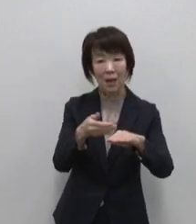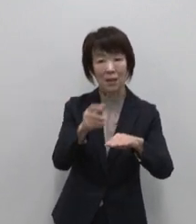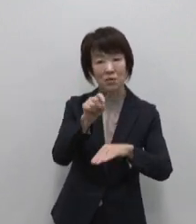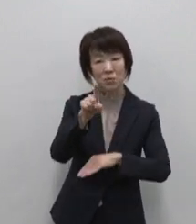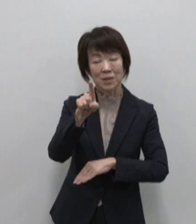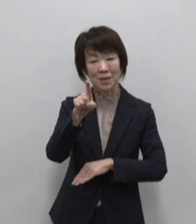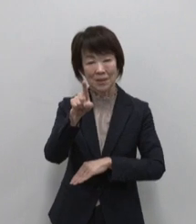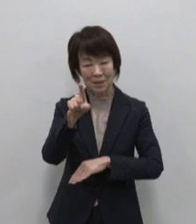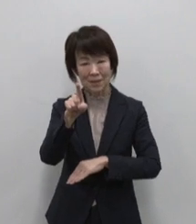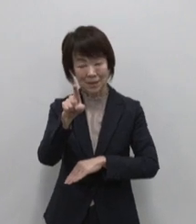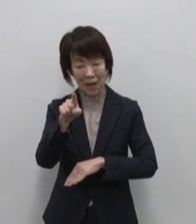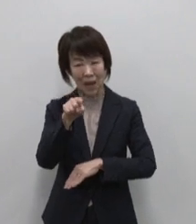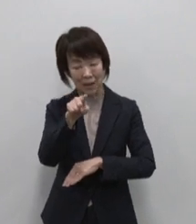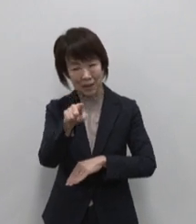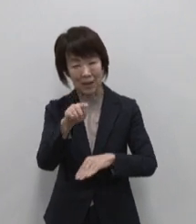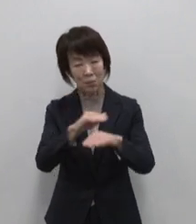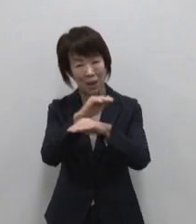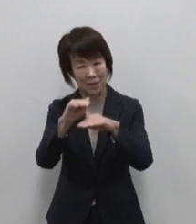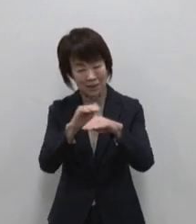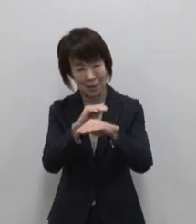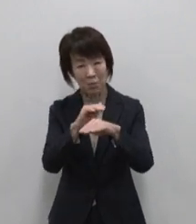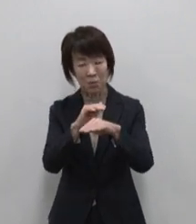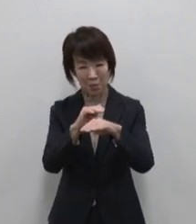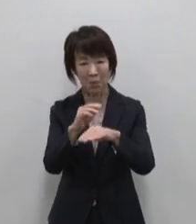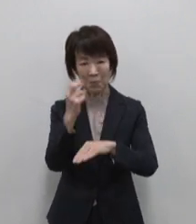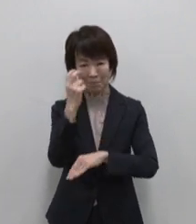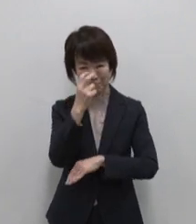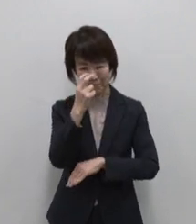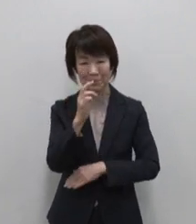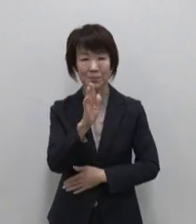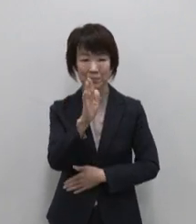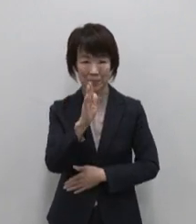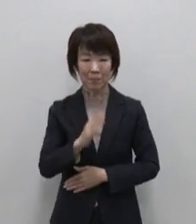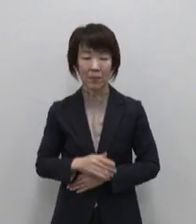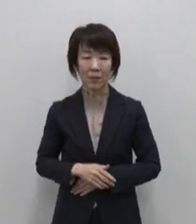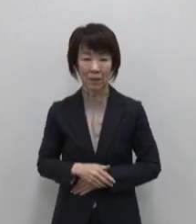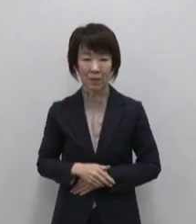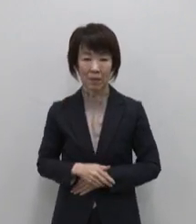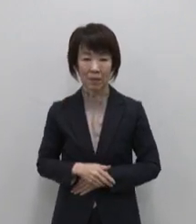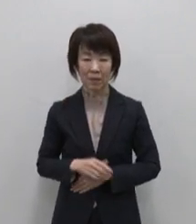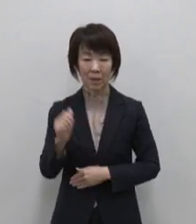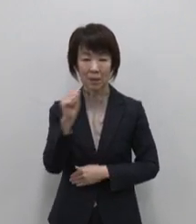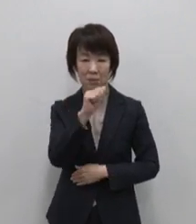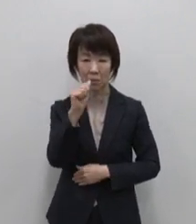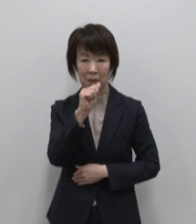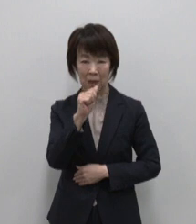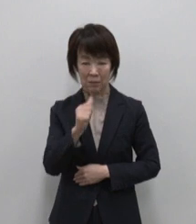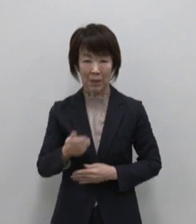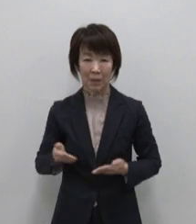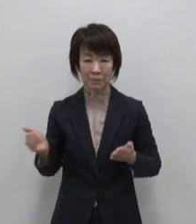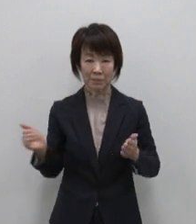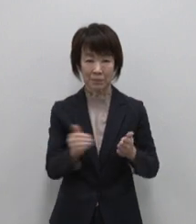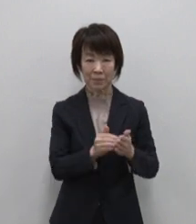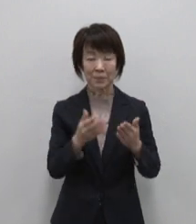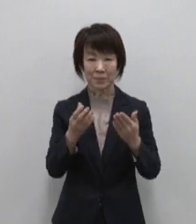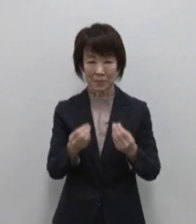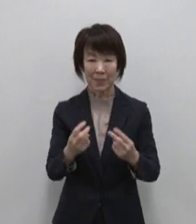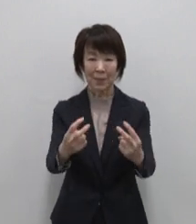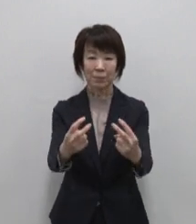あなただけの宝物を 探してみてください 紹介は以上となります ご視聴ありがとうございました